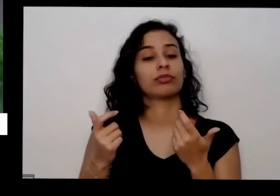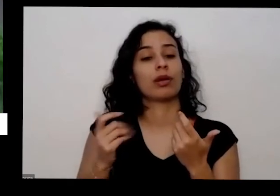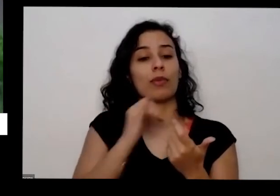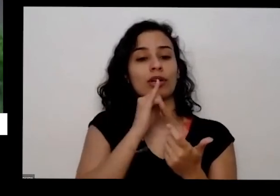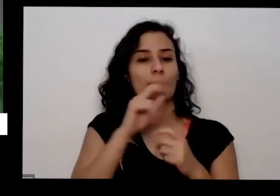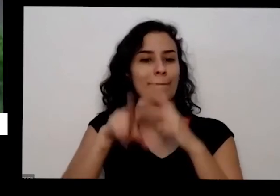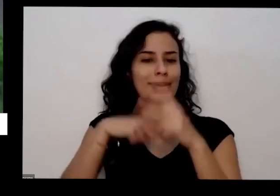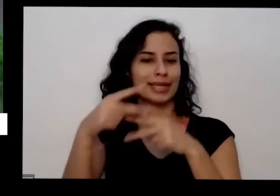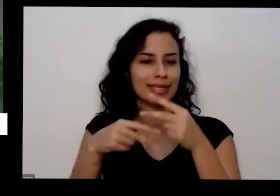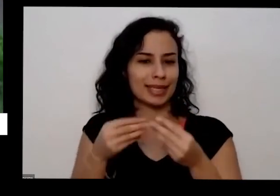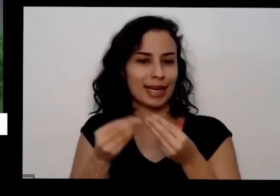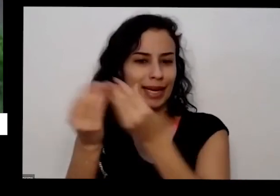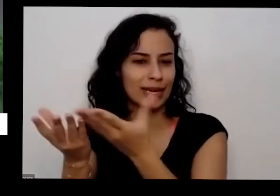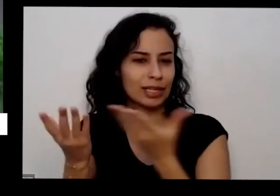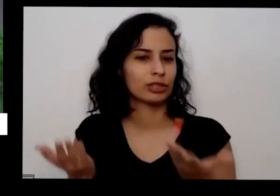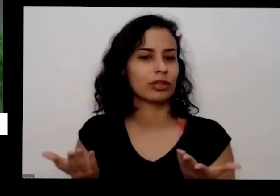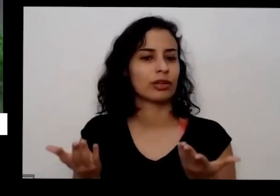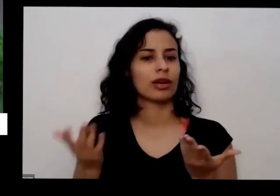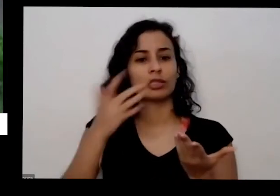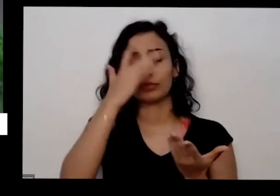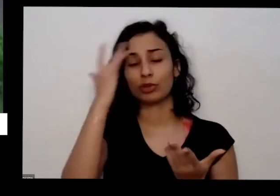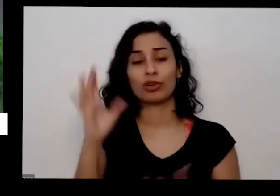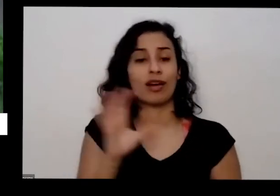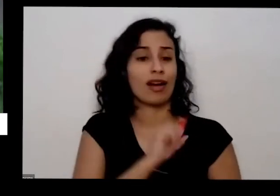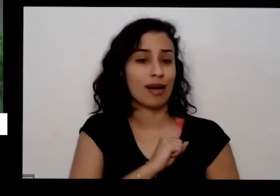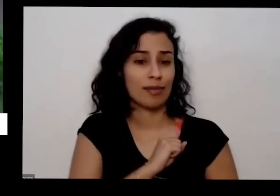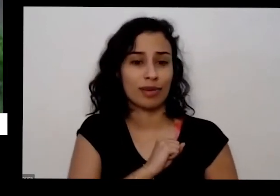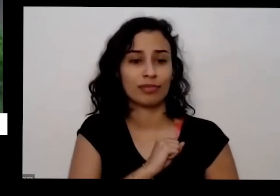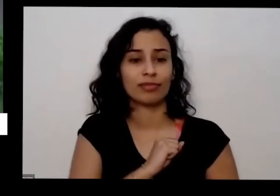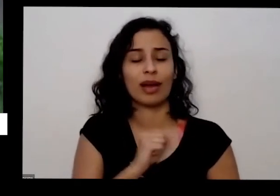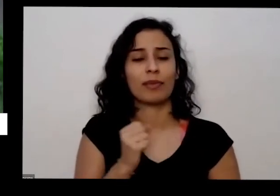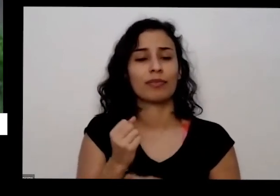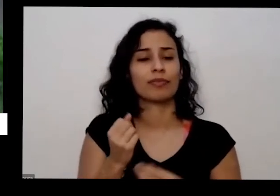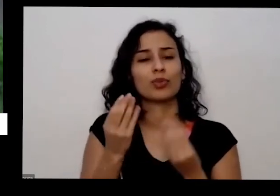e as pessoas gostam muito não é uma coisa muito delicada que eu tenho perder alegria aqui por